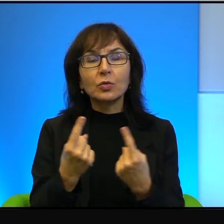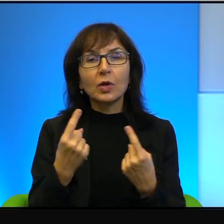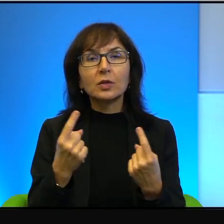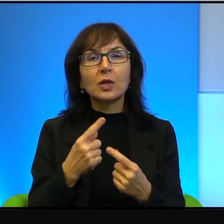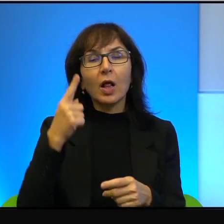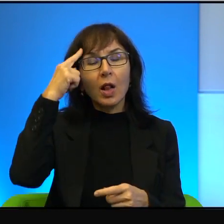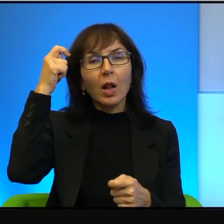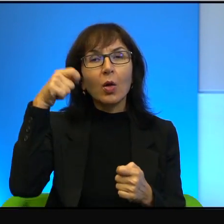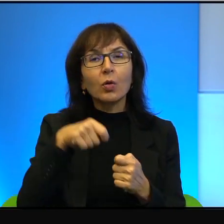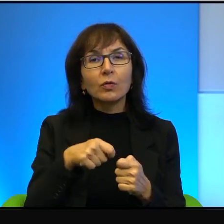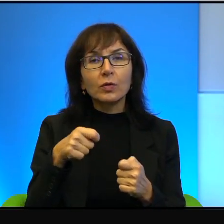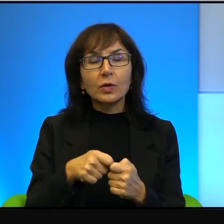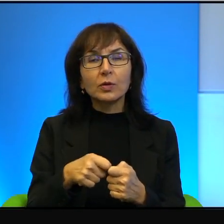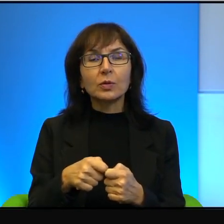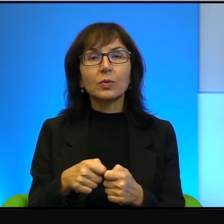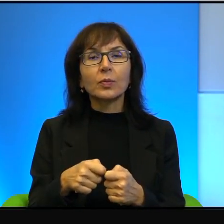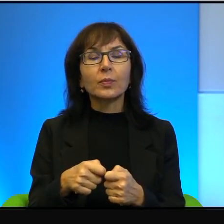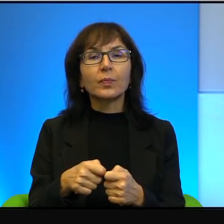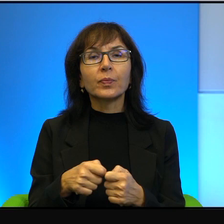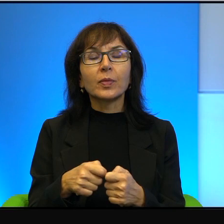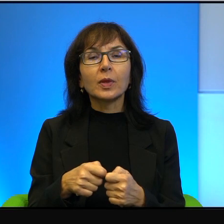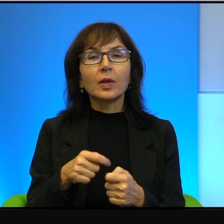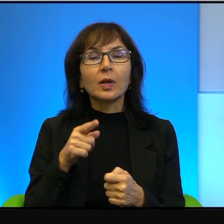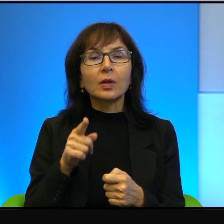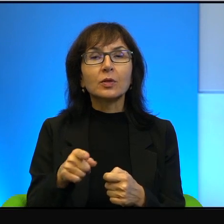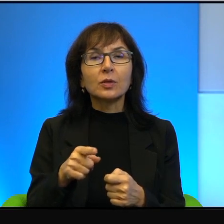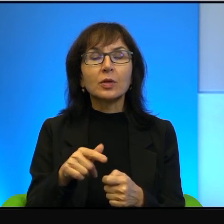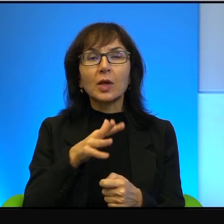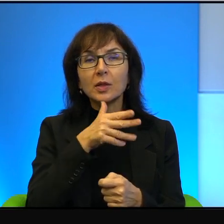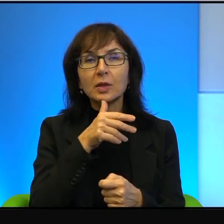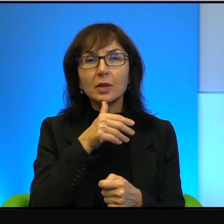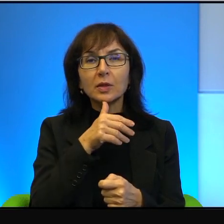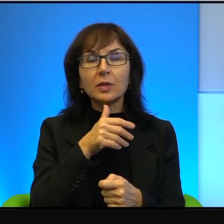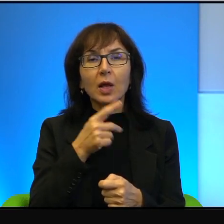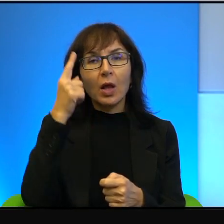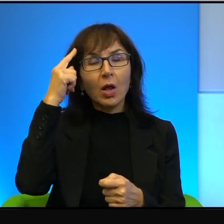Natomiast ci Izraelczycy, którzy, takiego konfliktu, który dotyczy wszystkich,